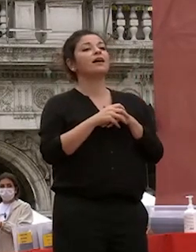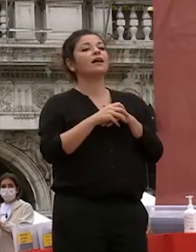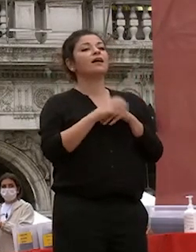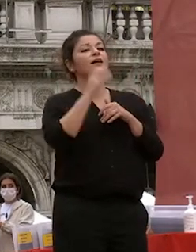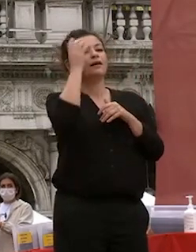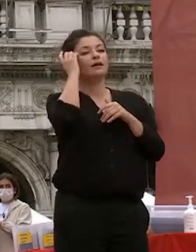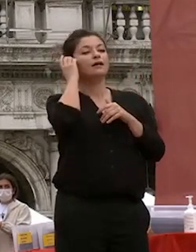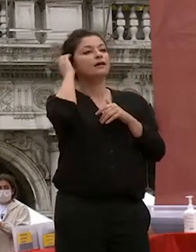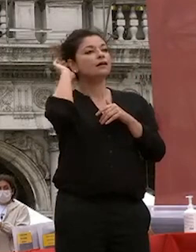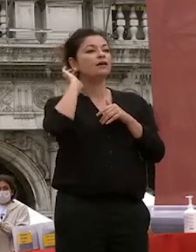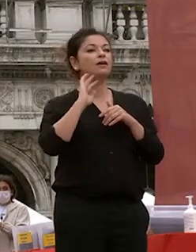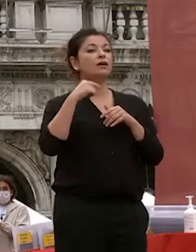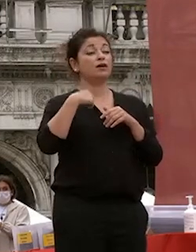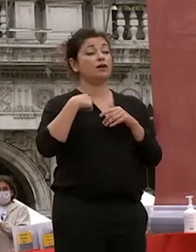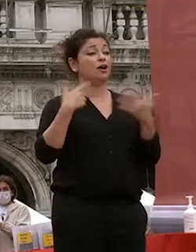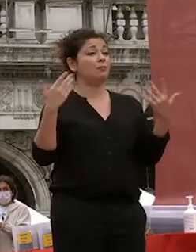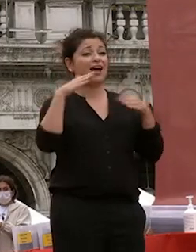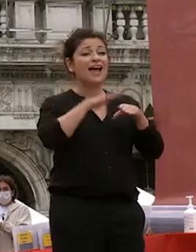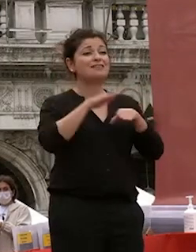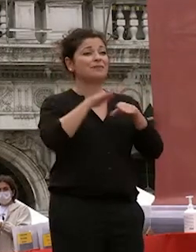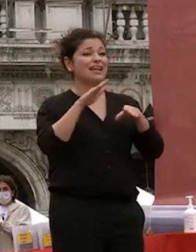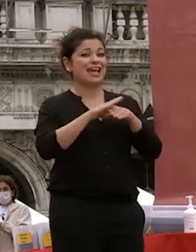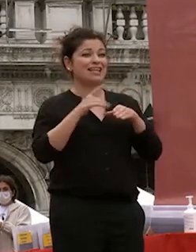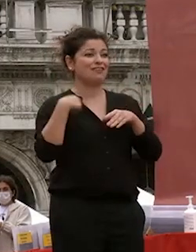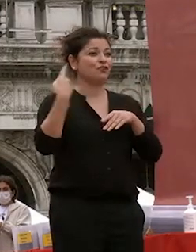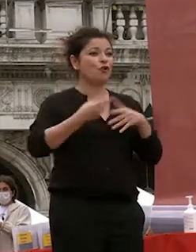un'esperienza insieme a voi fino qua e spero sia stata quella che vi